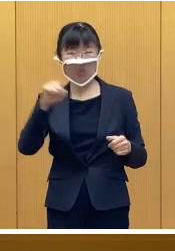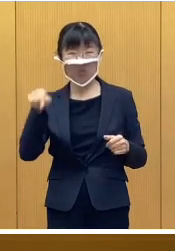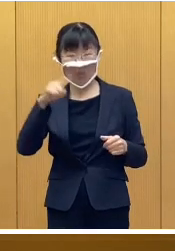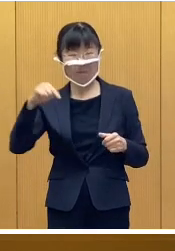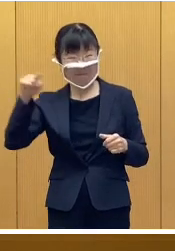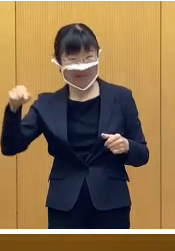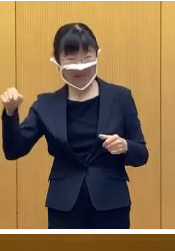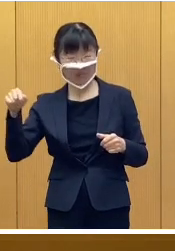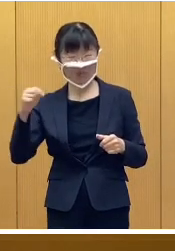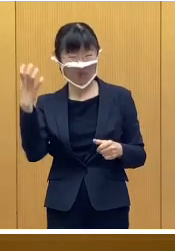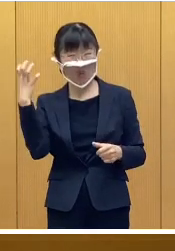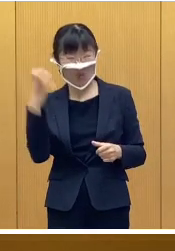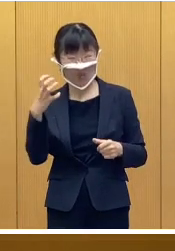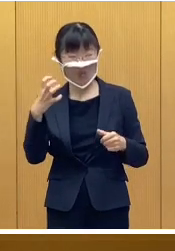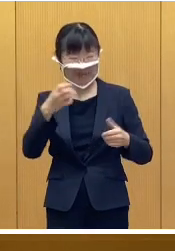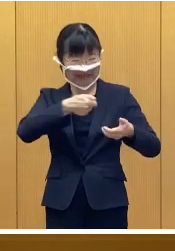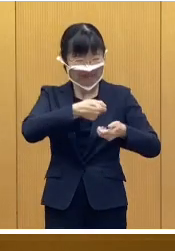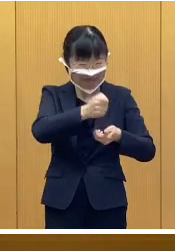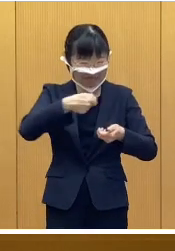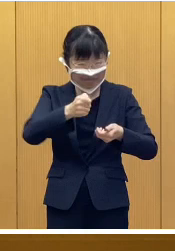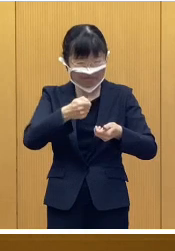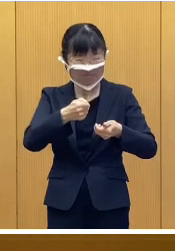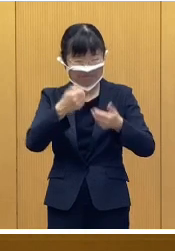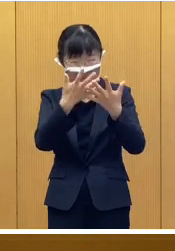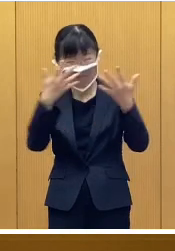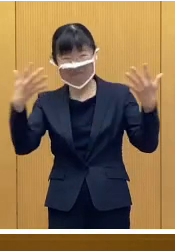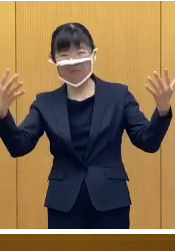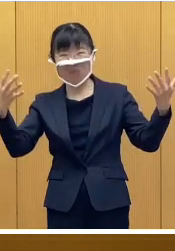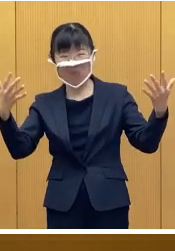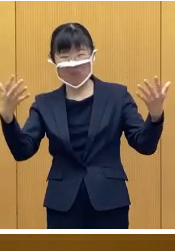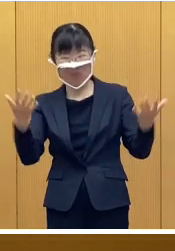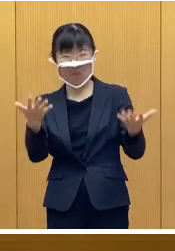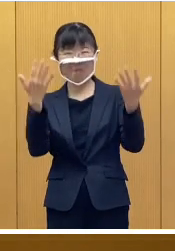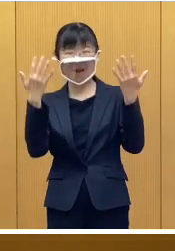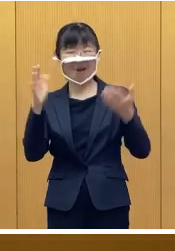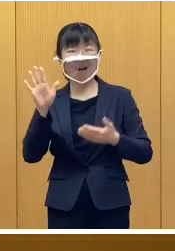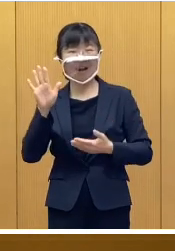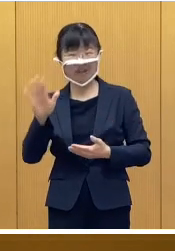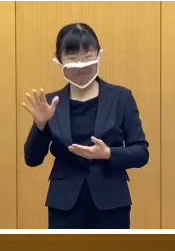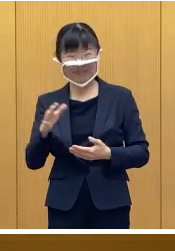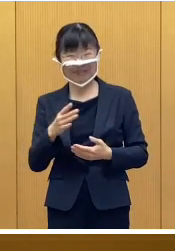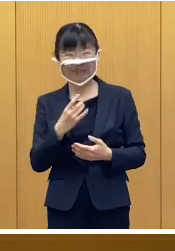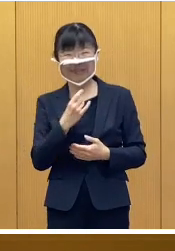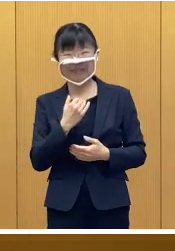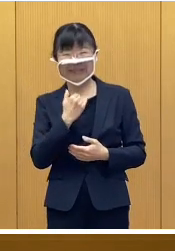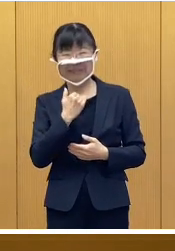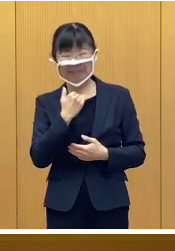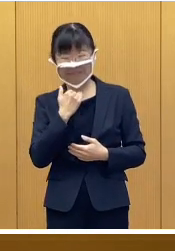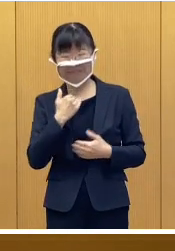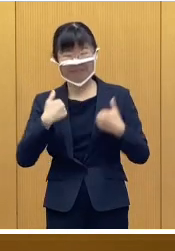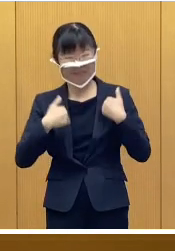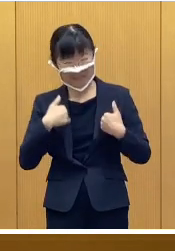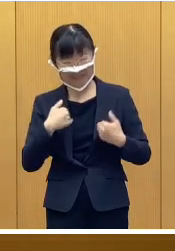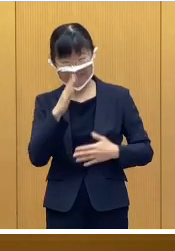氷の彫刻も展示される予定であります ので ご期待いただきたいと思います